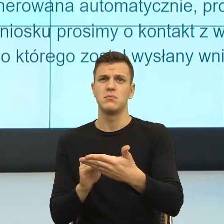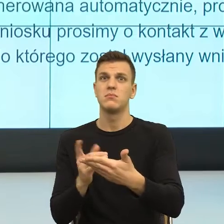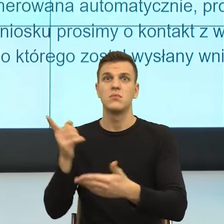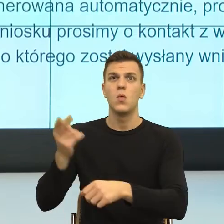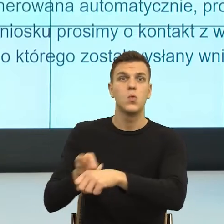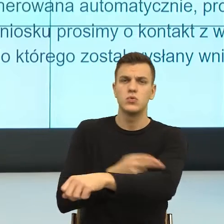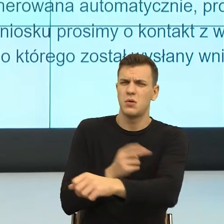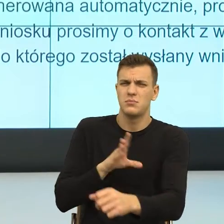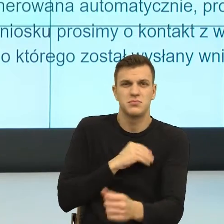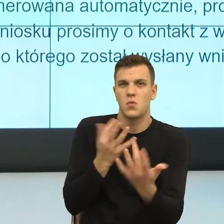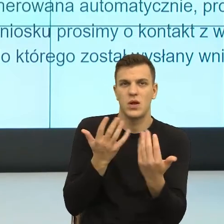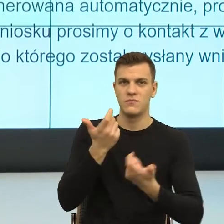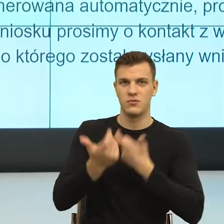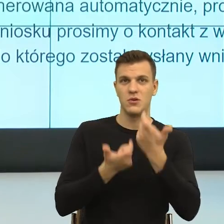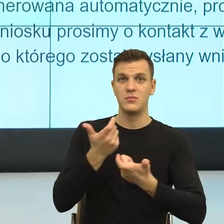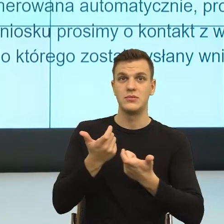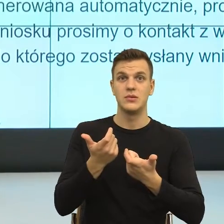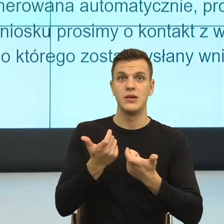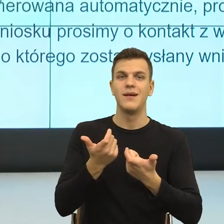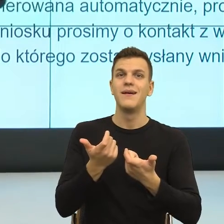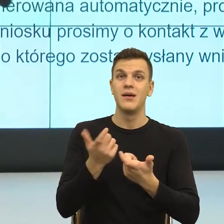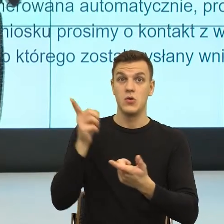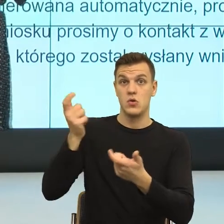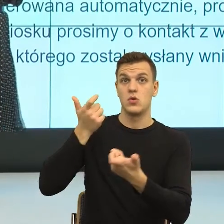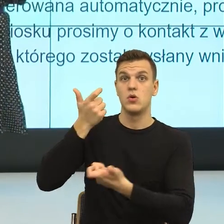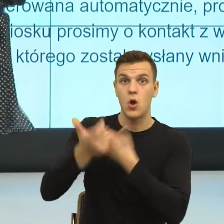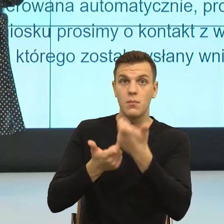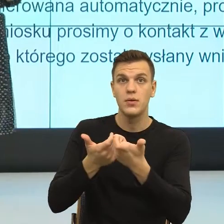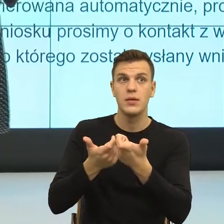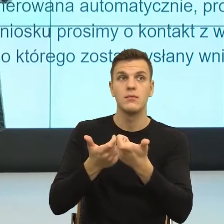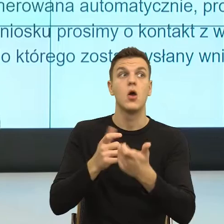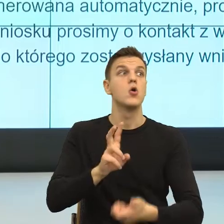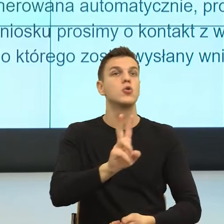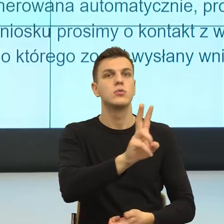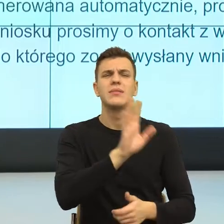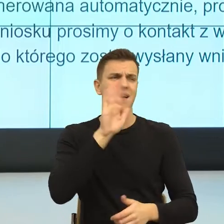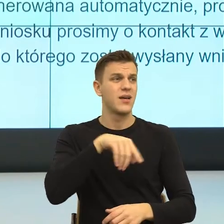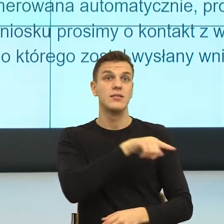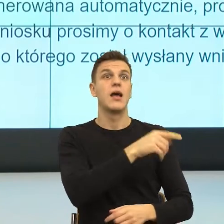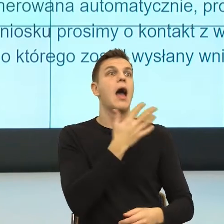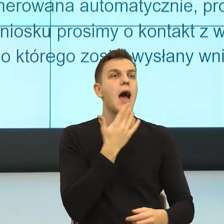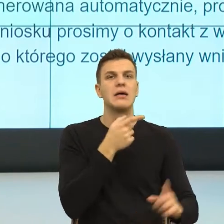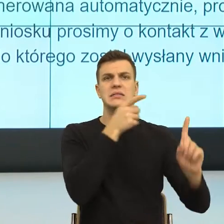to wówczas ktoś ma poczucie, nawet jeżeli się z nim nie zgadzam, albo szczególnie wtedy, gdy się z nim nie zgadzam, to ktoś